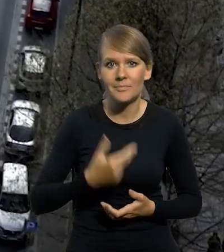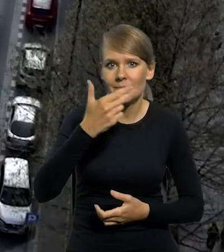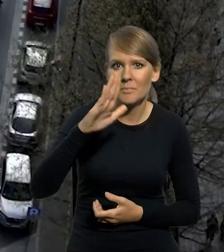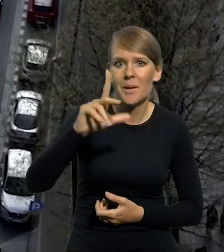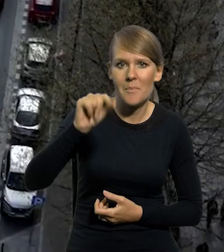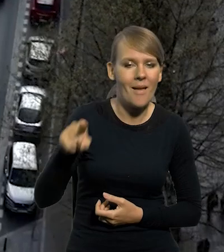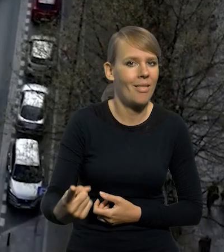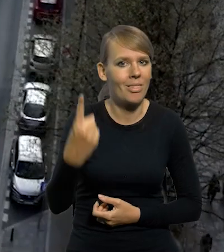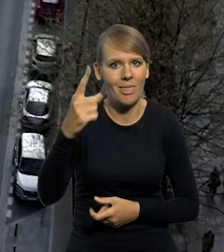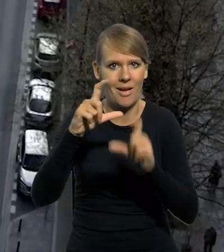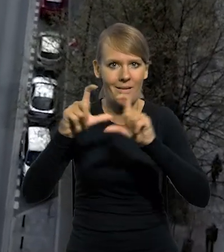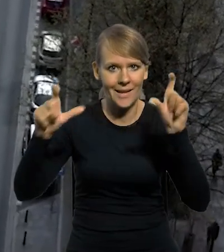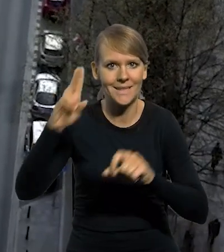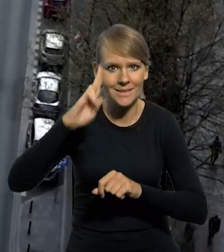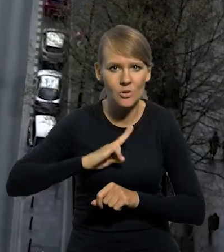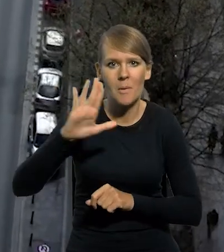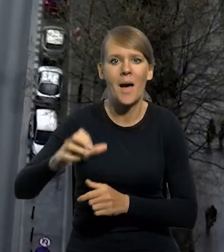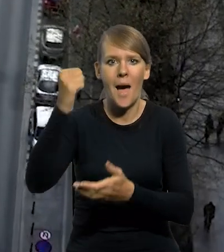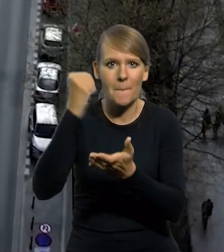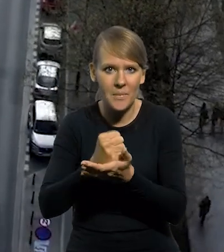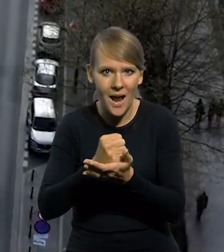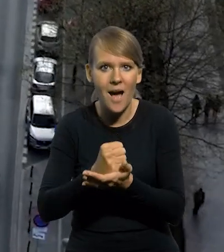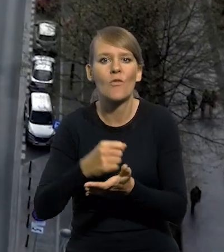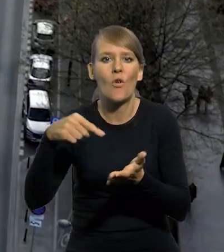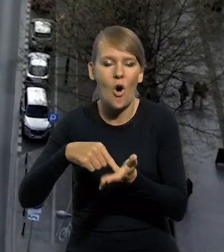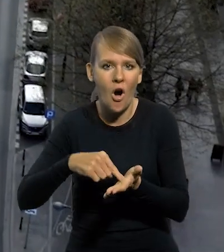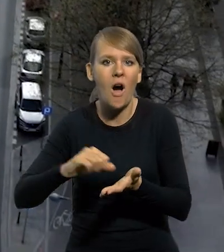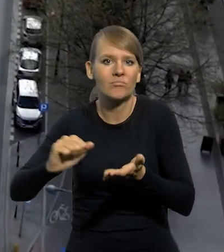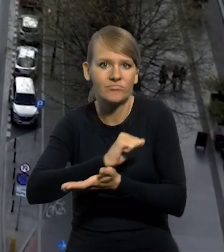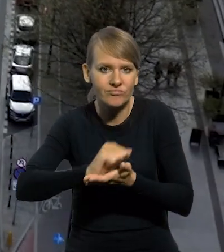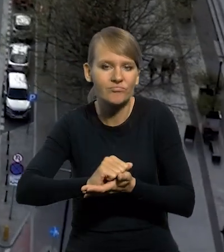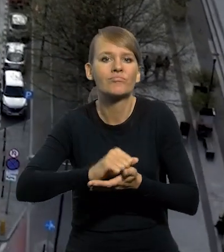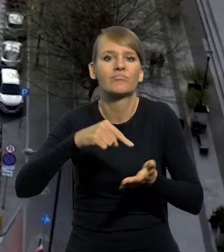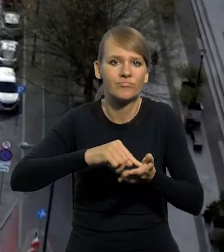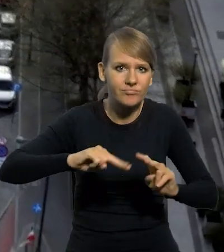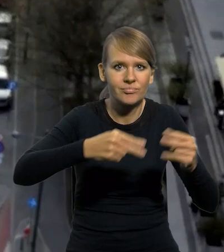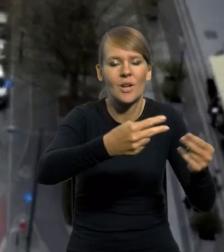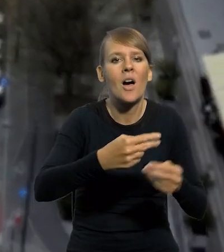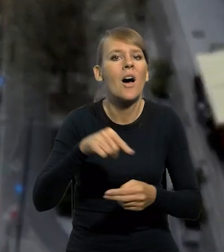NBP jest jedyną instytucją uprawnioną do wprowadzania do obiegu pieniężnego złotych i groszy,